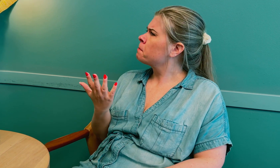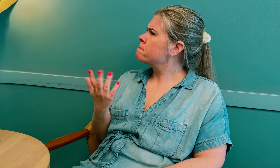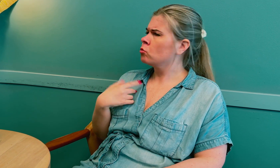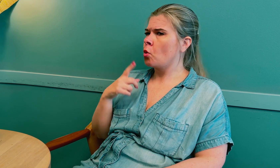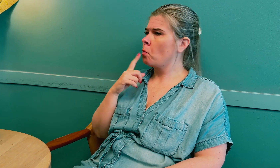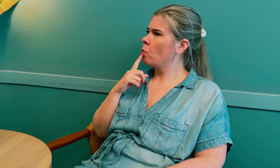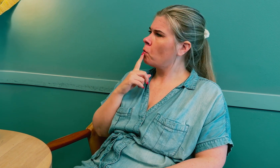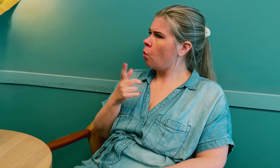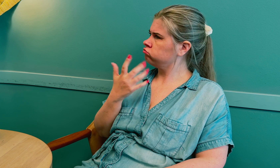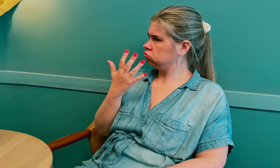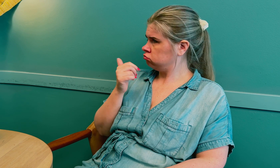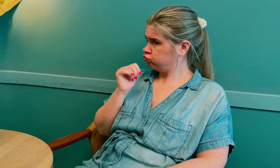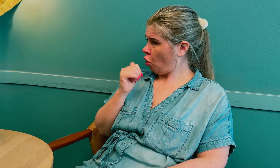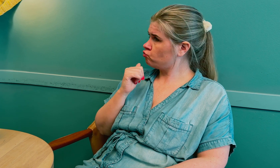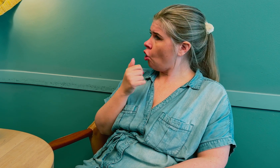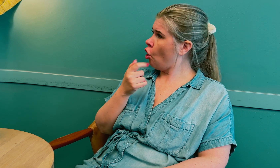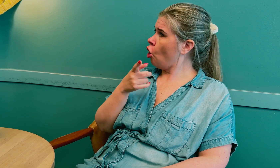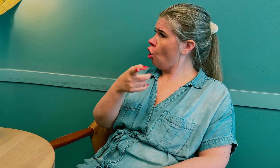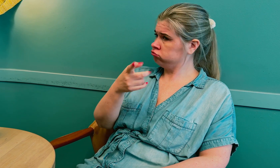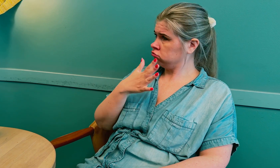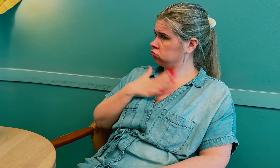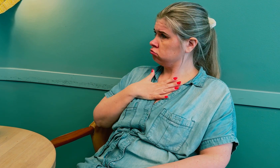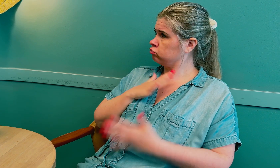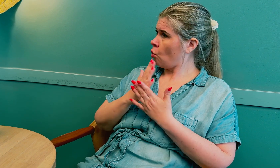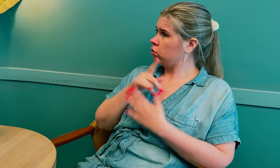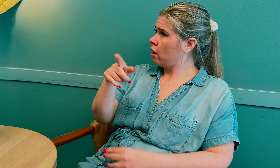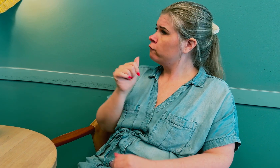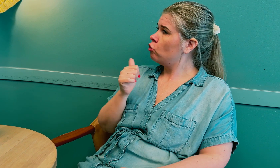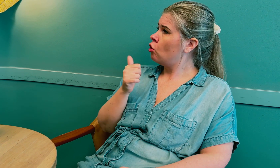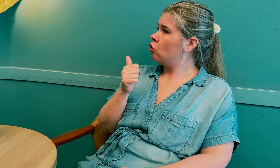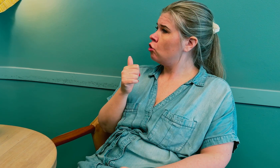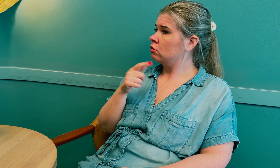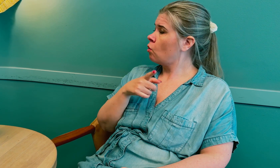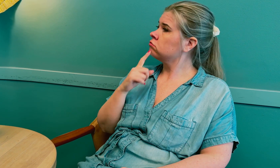Jeg spurte hvorfor de tolket der.